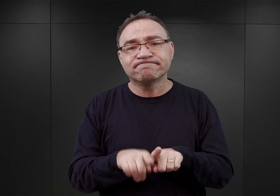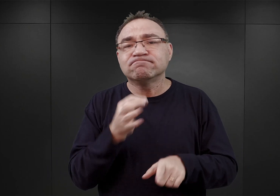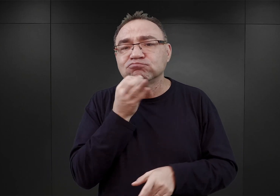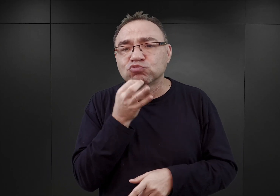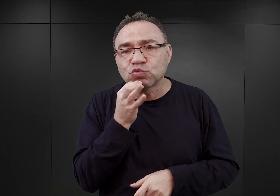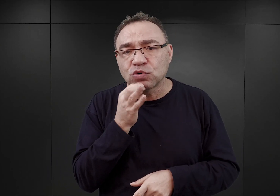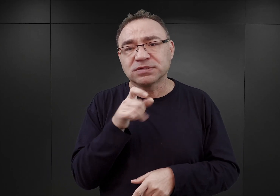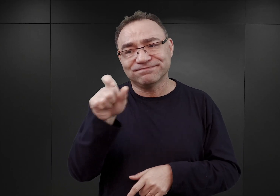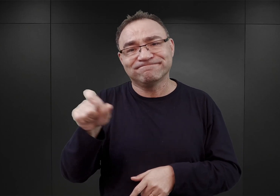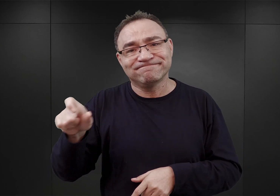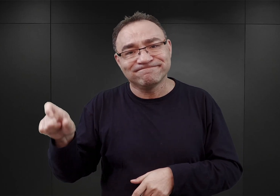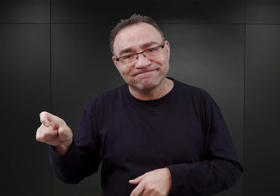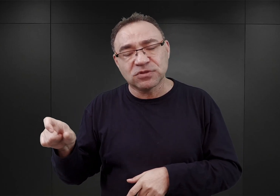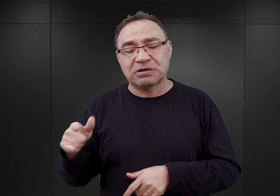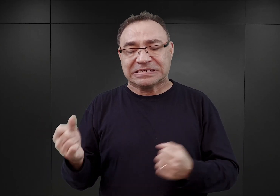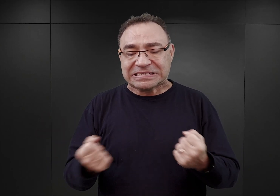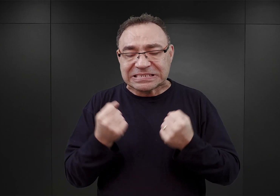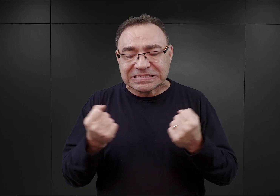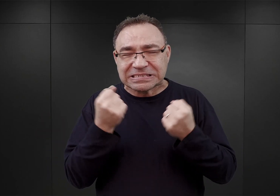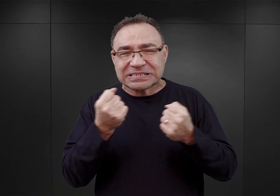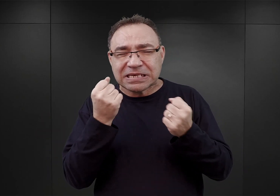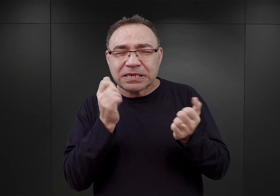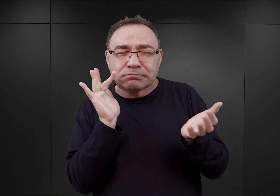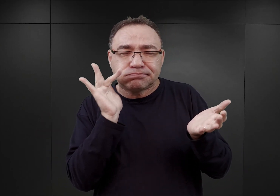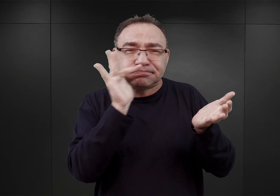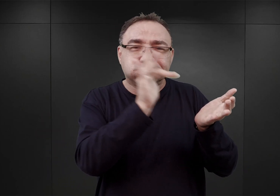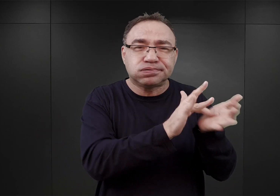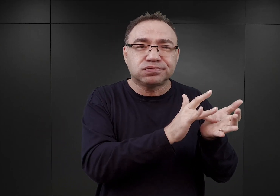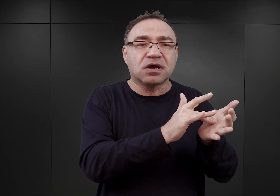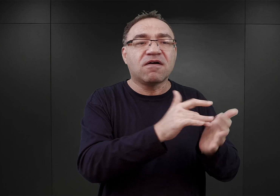którzy starali się dotrzeć do Armii Polskiej we Francji,